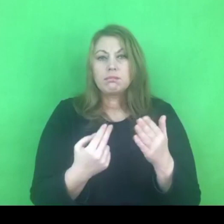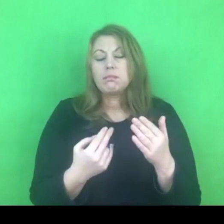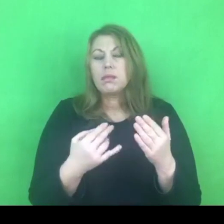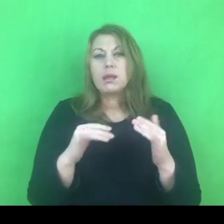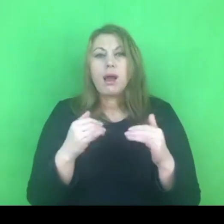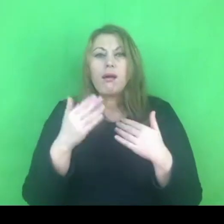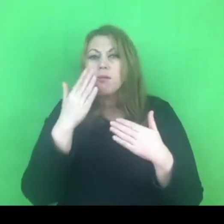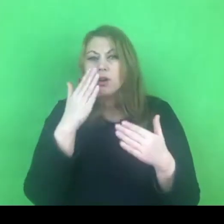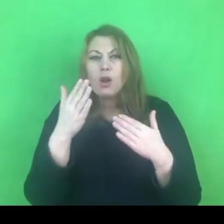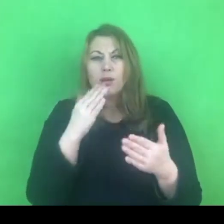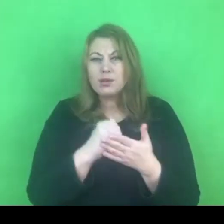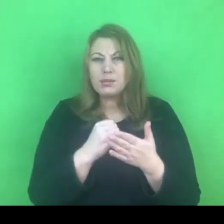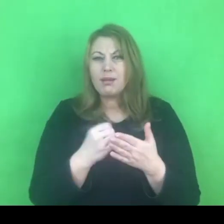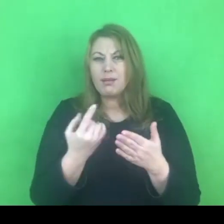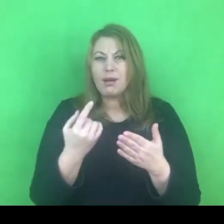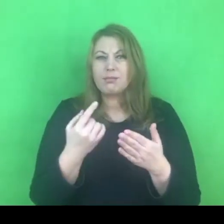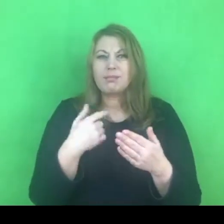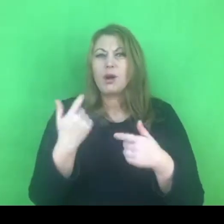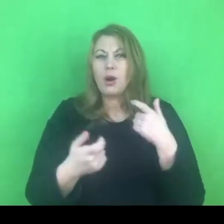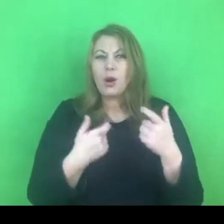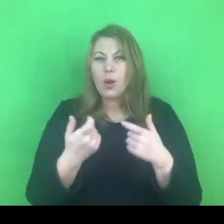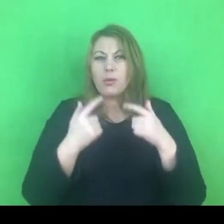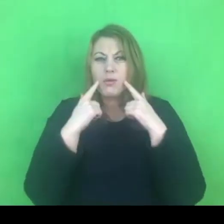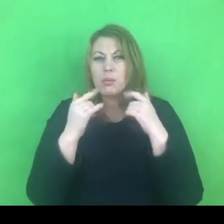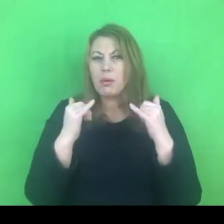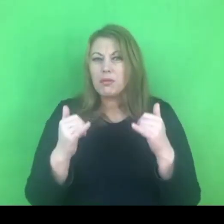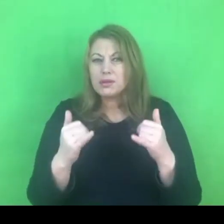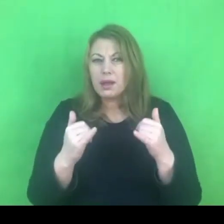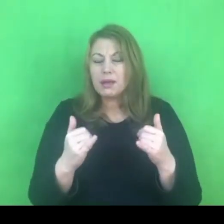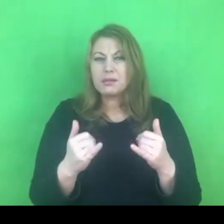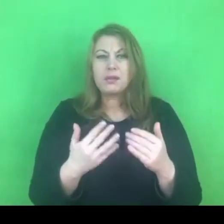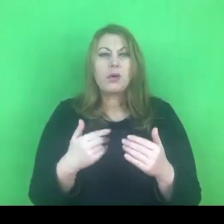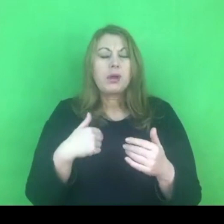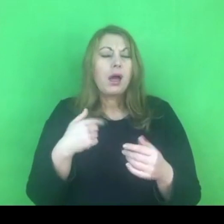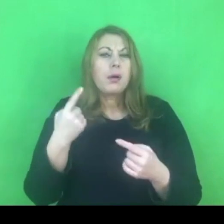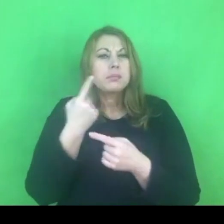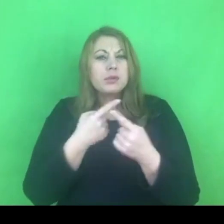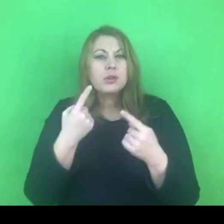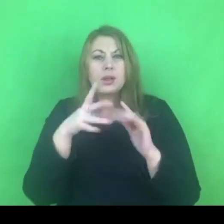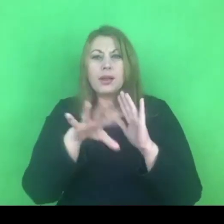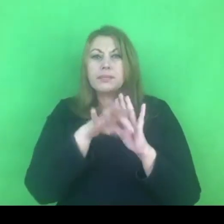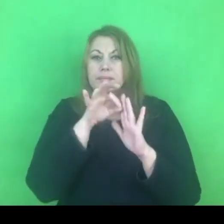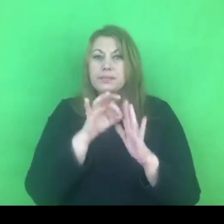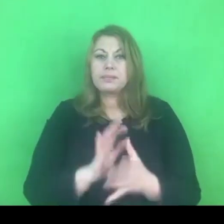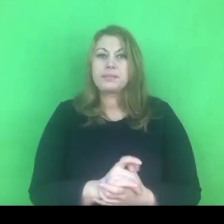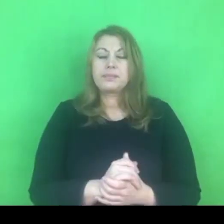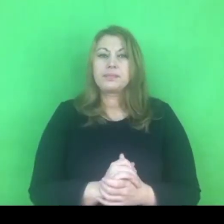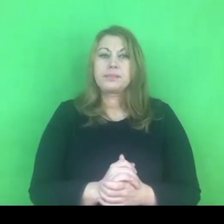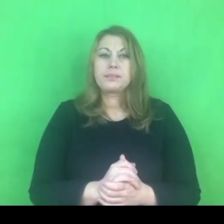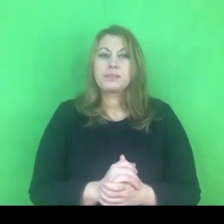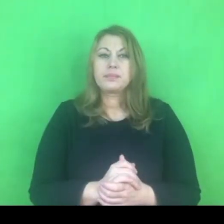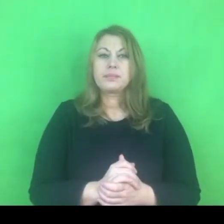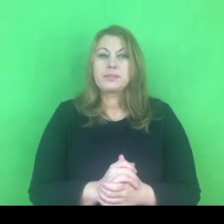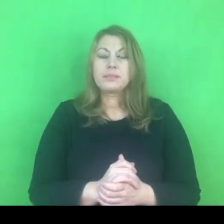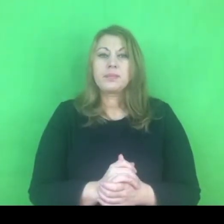to przyszło mi do głowy porównanie, które wydaje się jak najbardziej adekwatne a mianowicie zjawisko przemocy domowej,